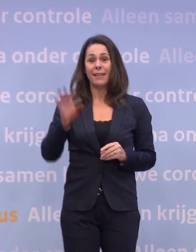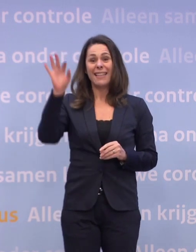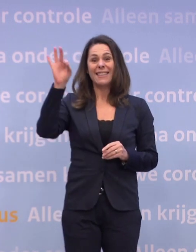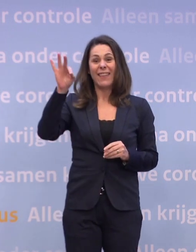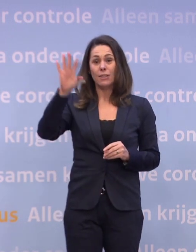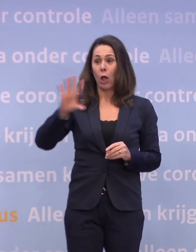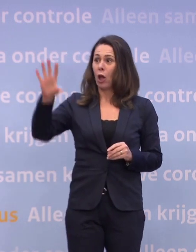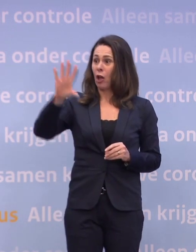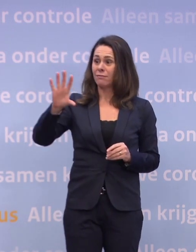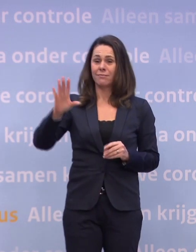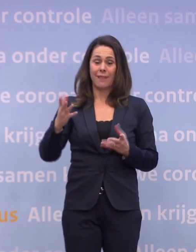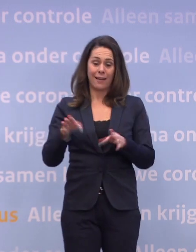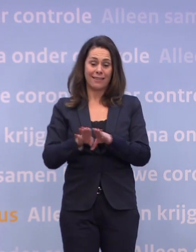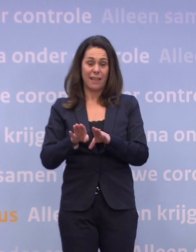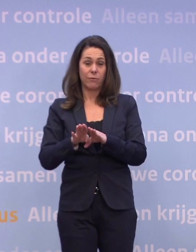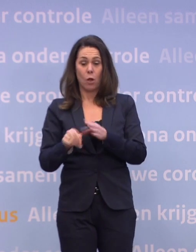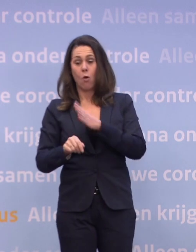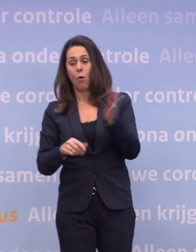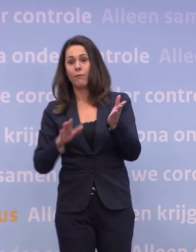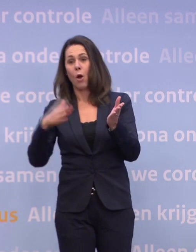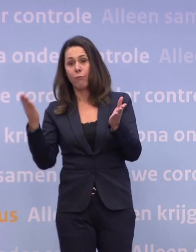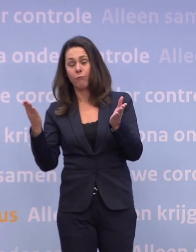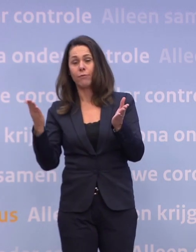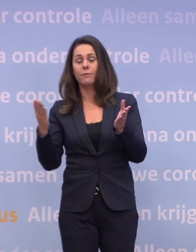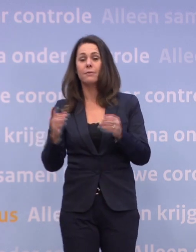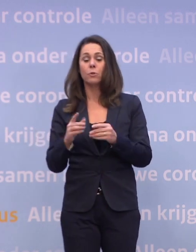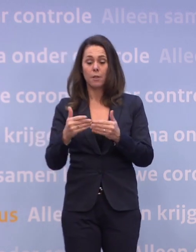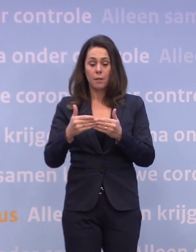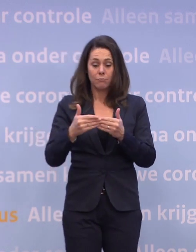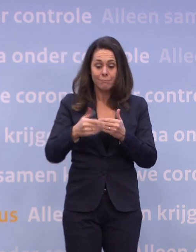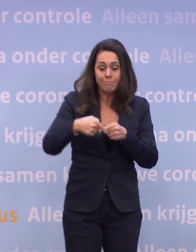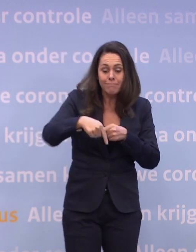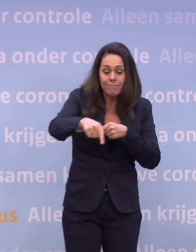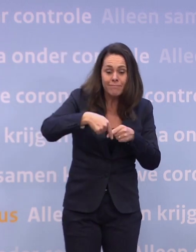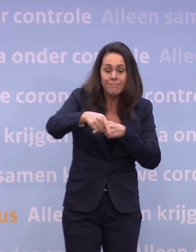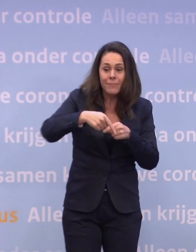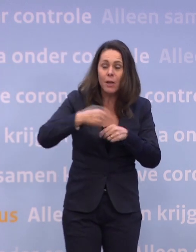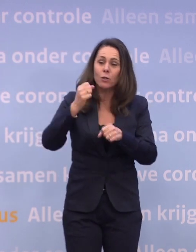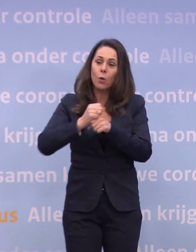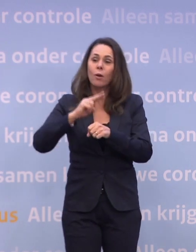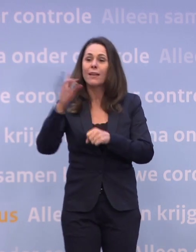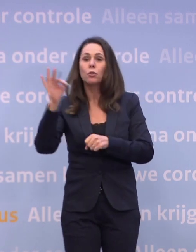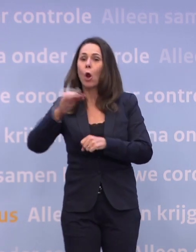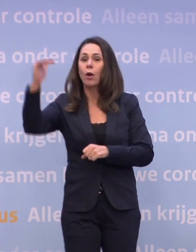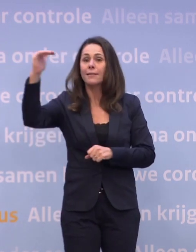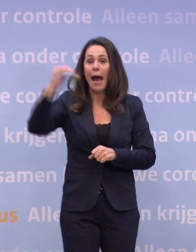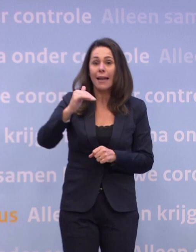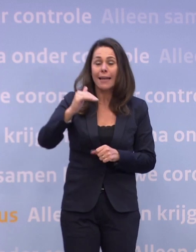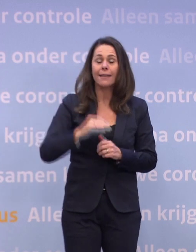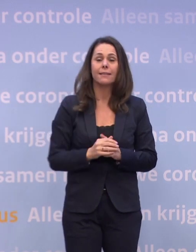...als waar we in het hele land voor staan, namelijk: gaat het ons lukken... ...de komende periode om die daling toch weer voort te zetten of niet?